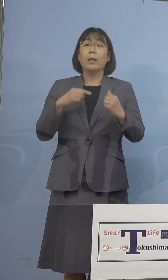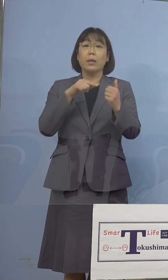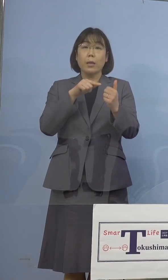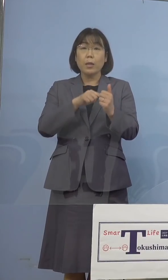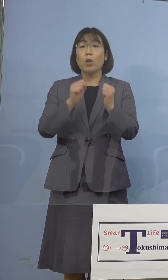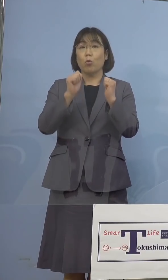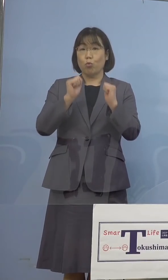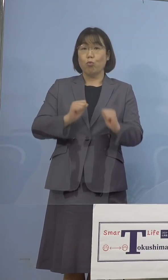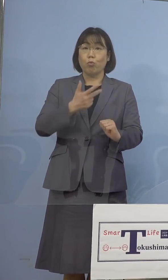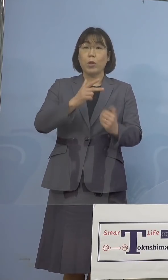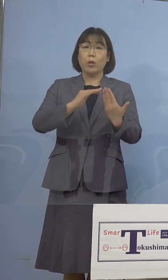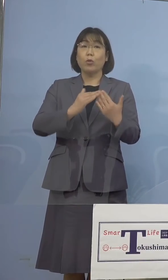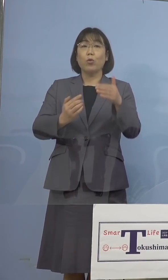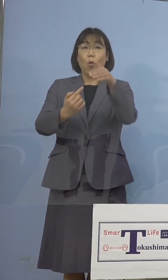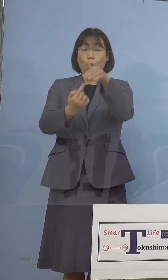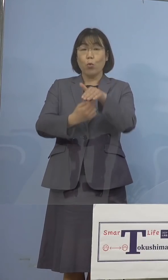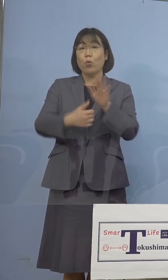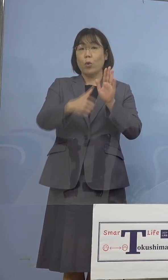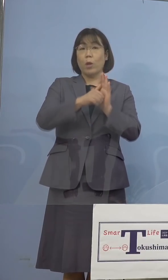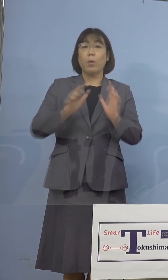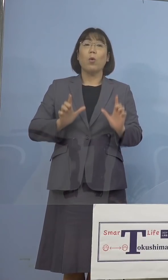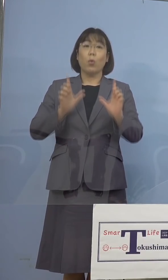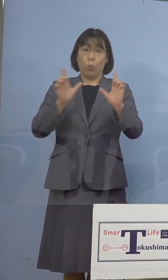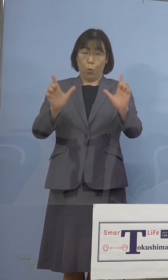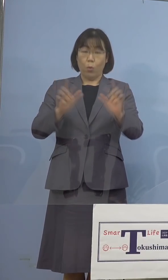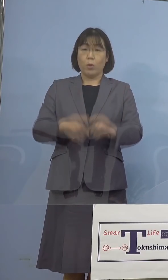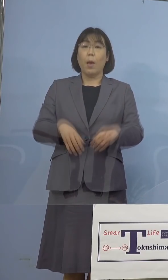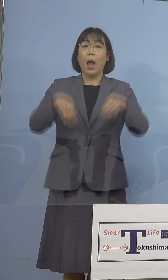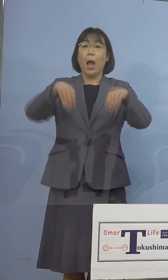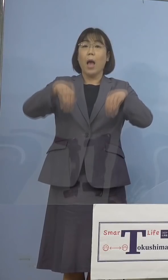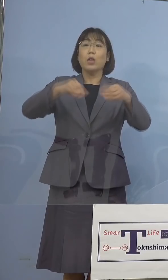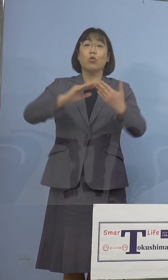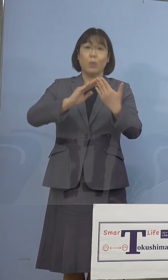市町村名を 公表させていただきます、藍住町です